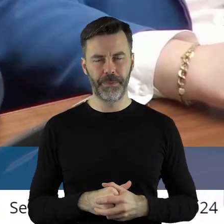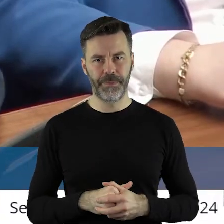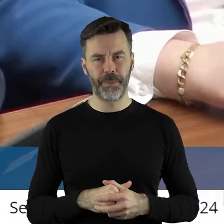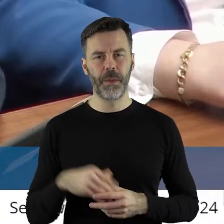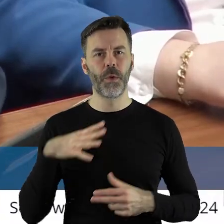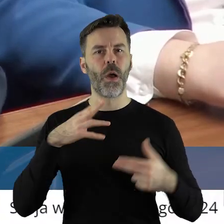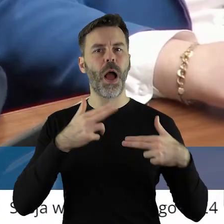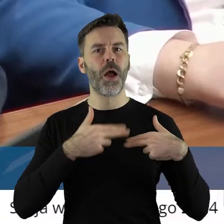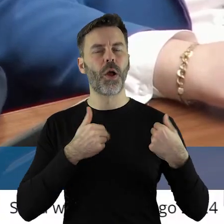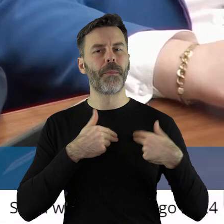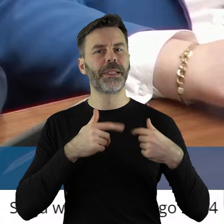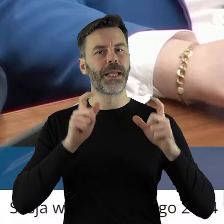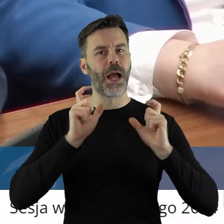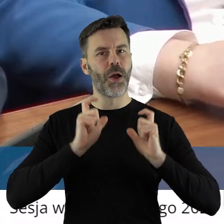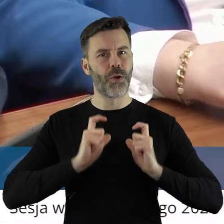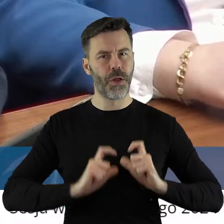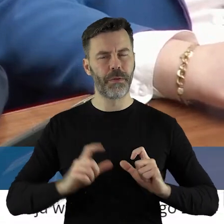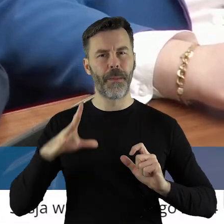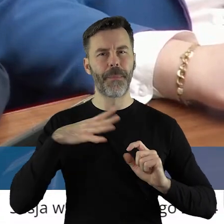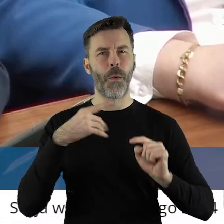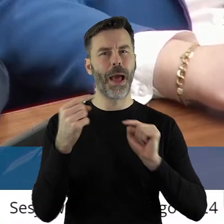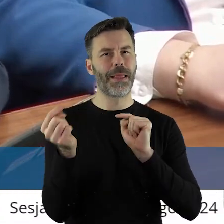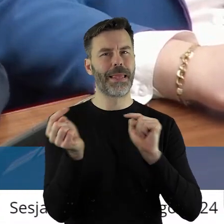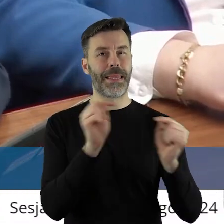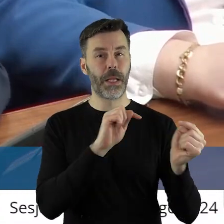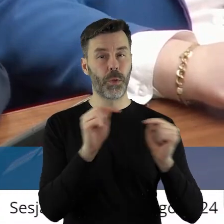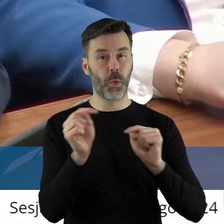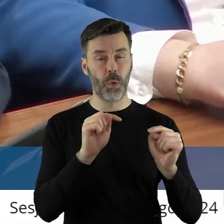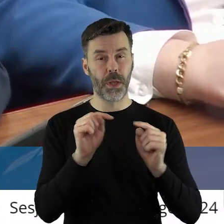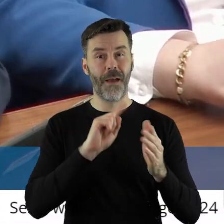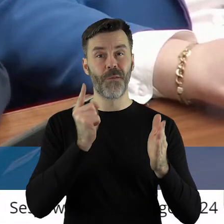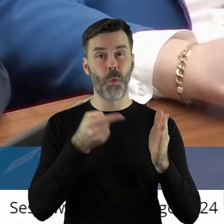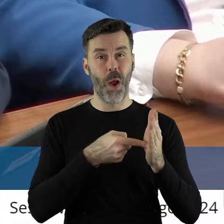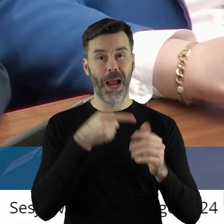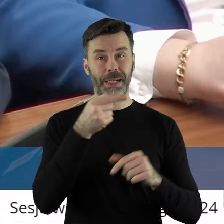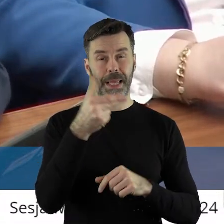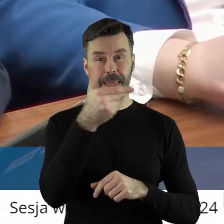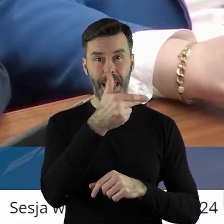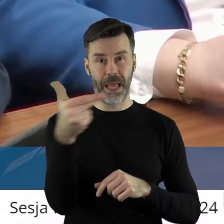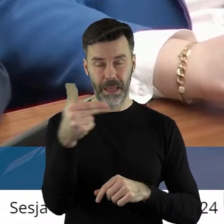Na komisji rolnictwa dyskutowaliśmy właśnie o tym i myślę, że ta uchwała